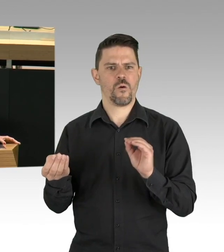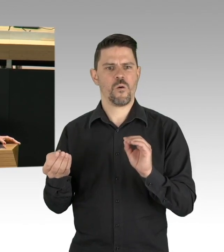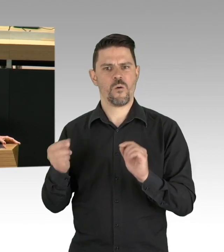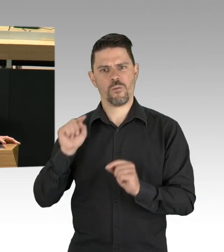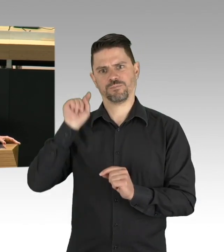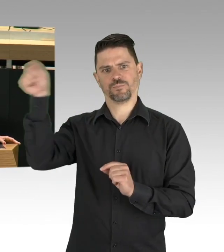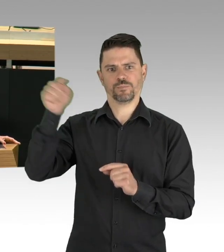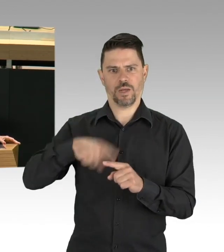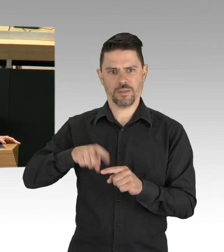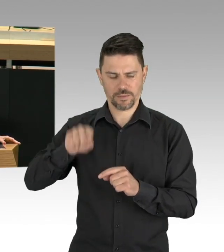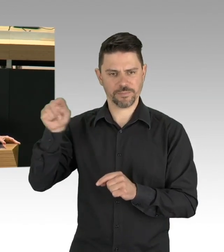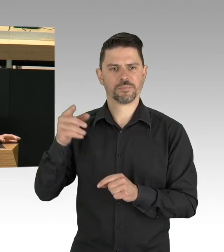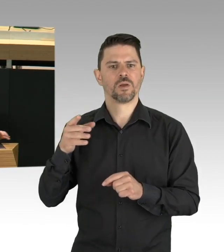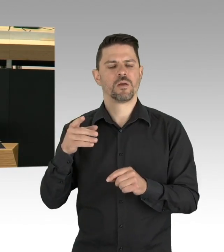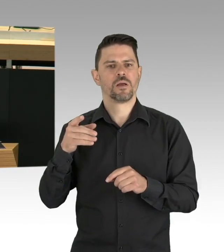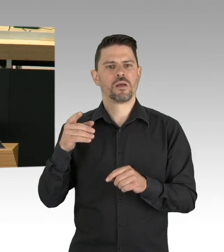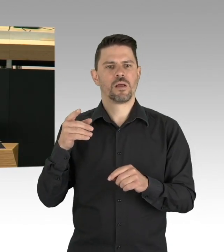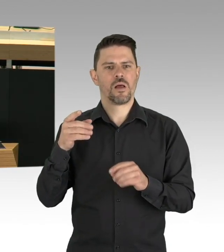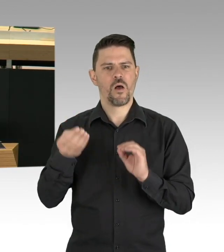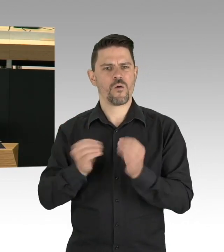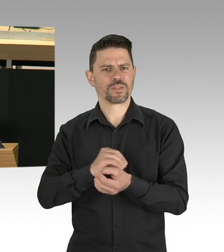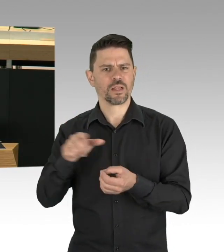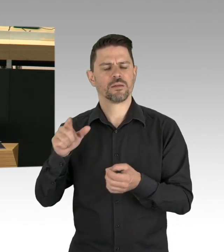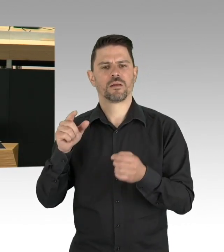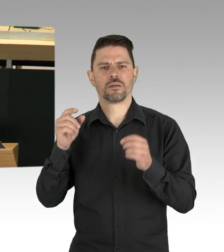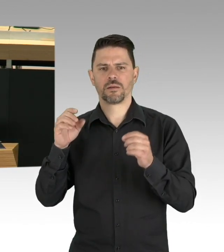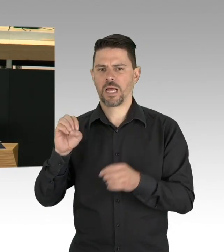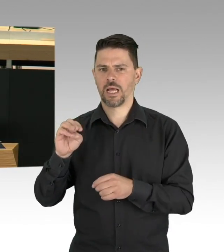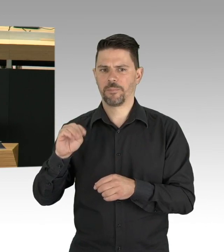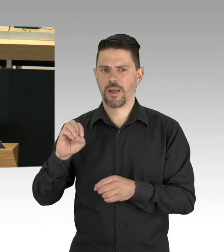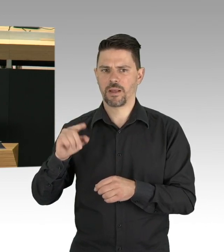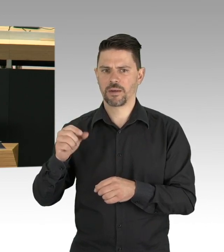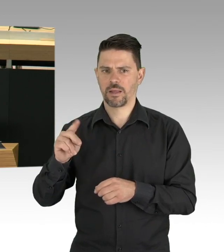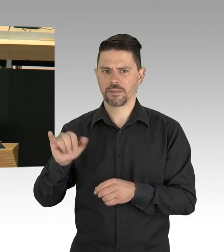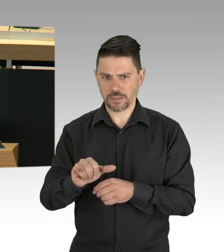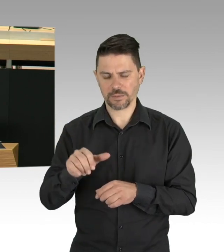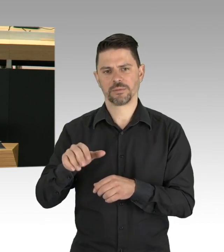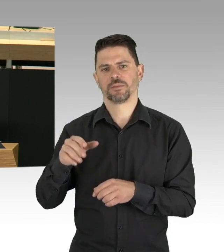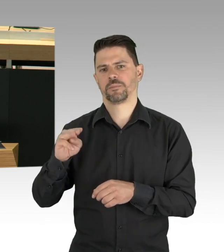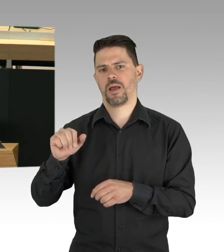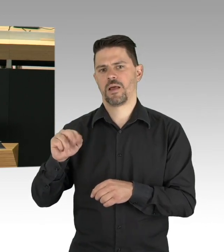Was es nicht gab, eine Koordination zwischen diesen Leuten, alle halfen irgendwie über Ihre Kräfte hinaus,